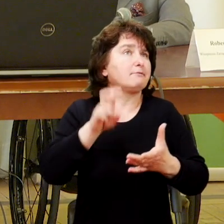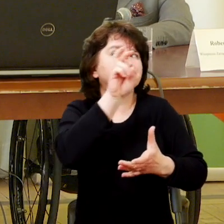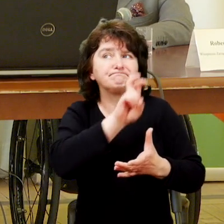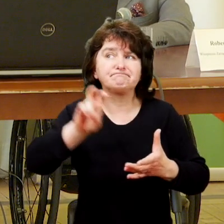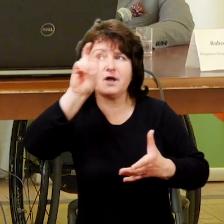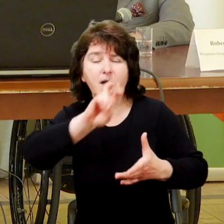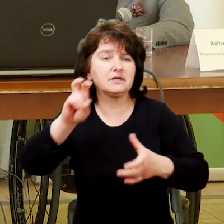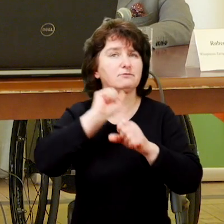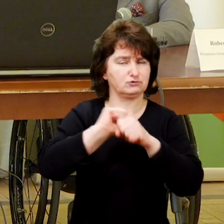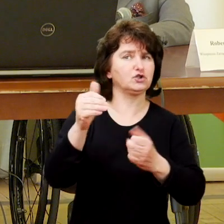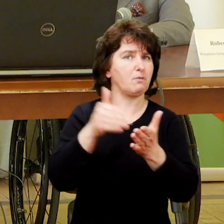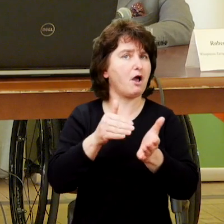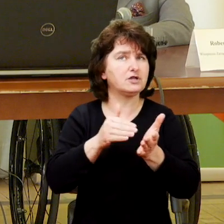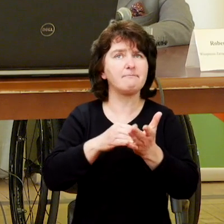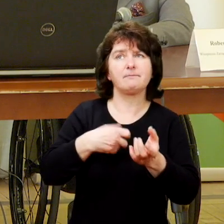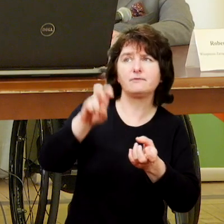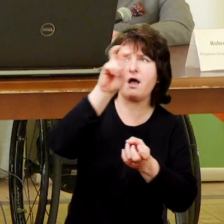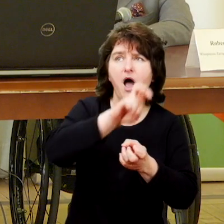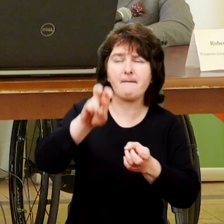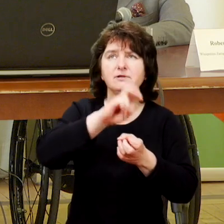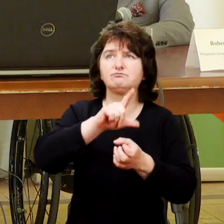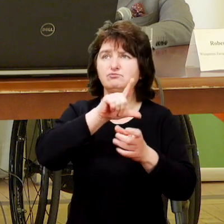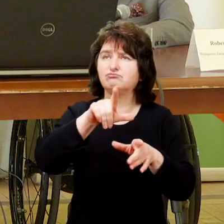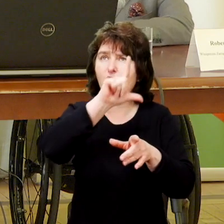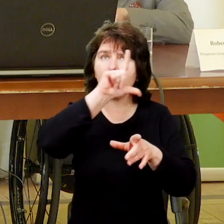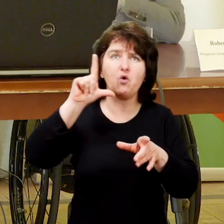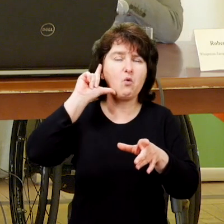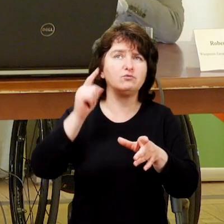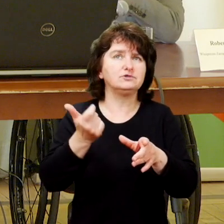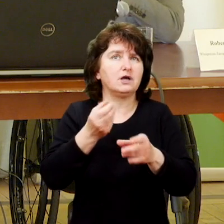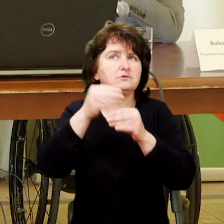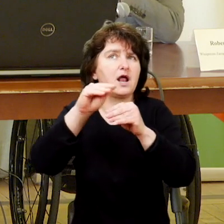Widząc potrzebę, widząc osoby, które zaczynają chorować na chorobę,